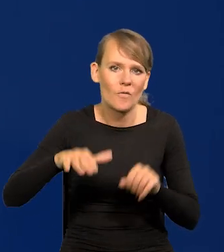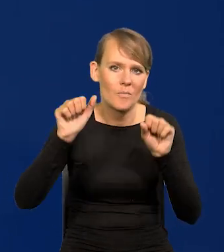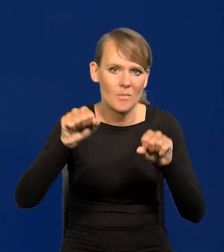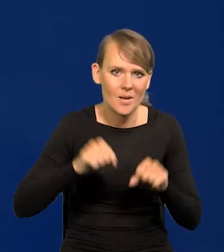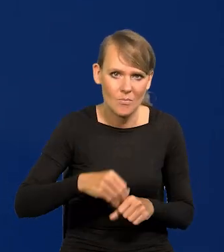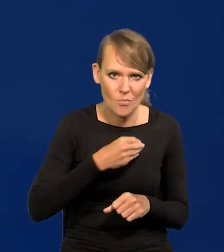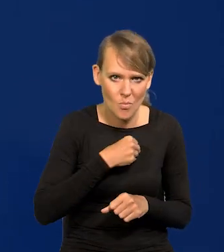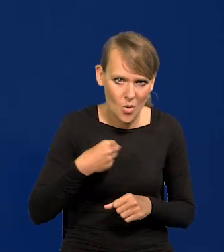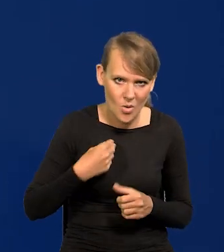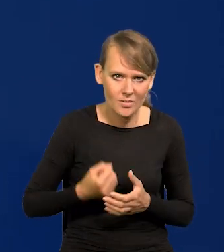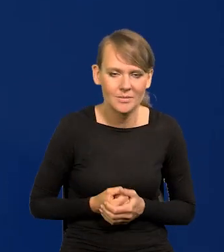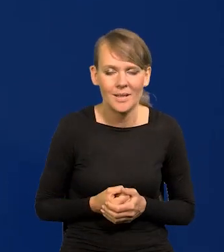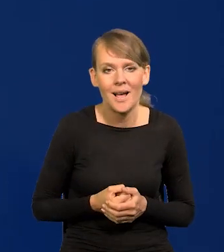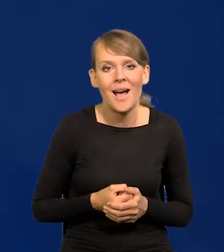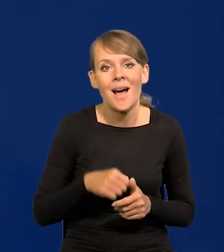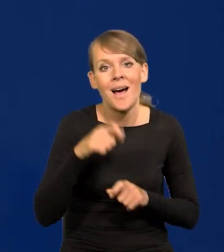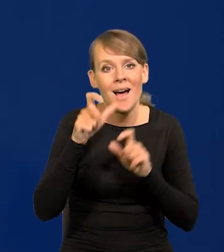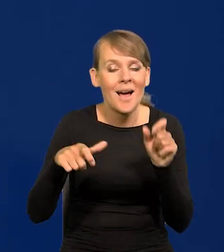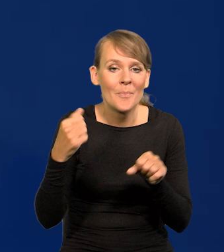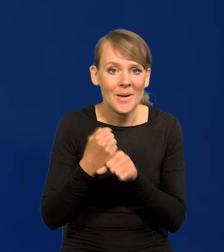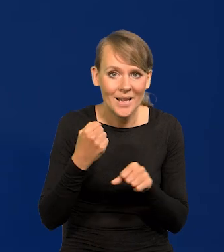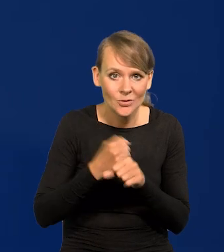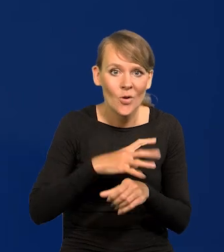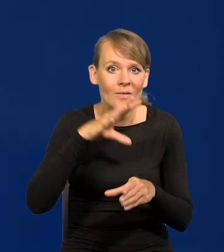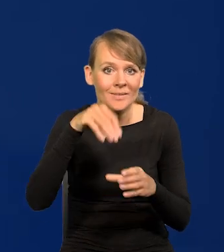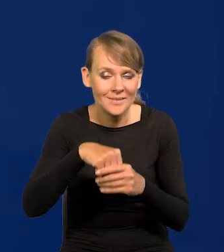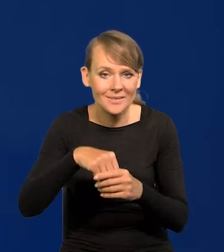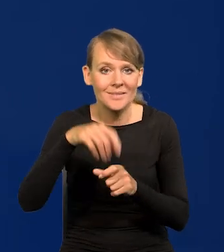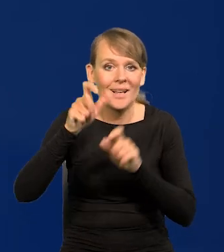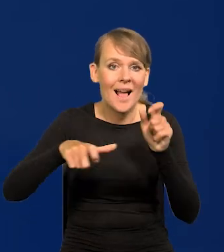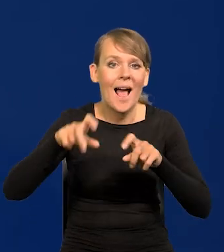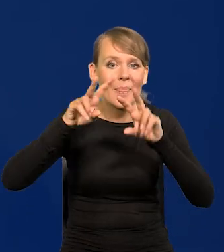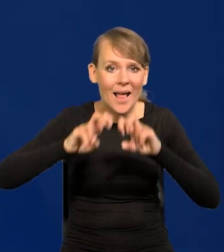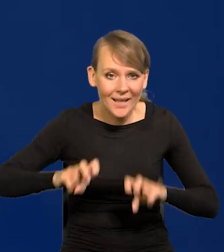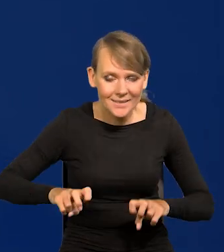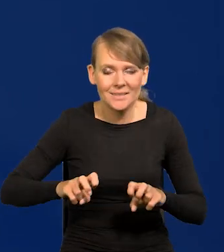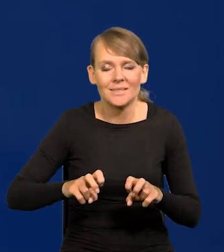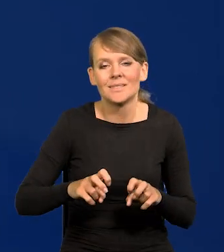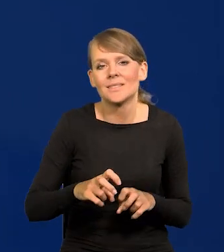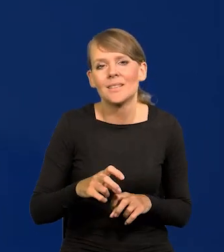a już pracownicy Narodowego Banku Polskiego, analitycy, zapewniam Państwa,